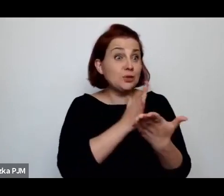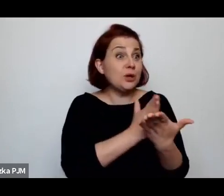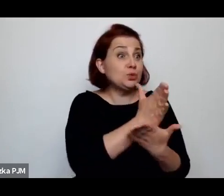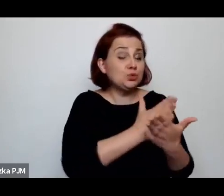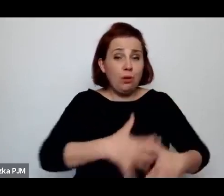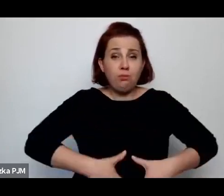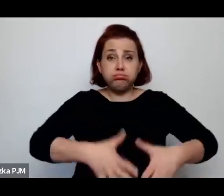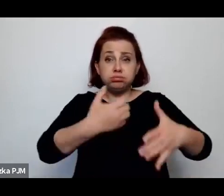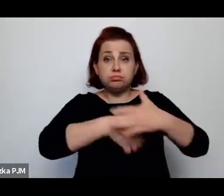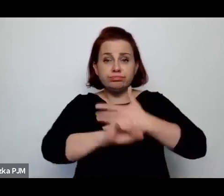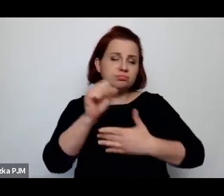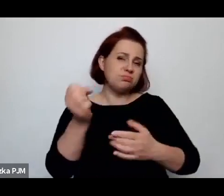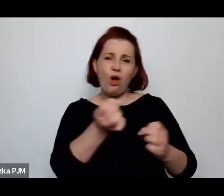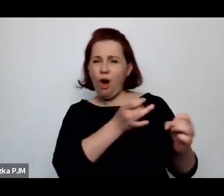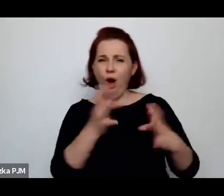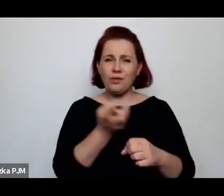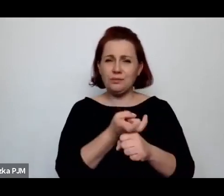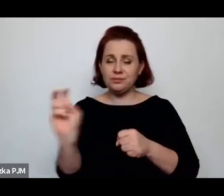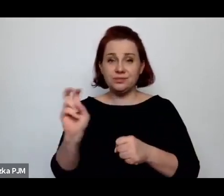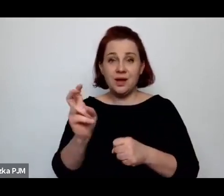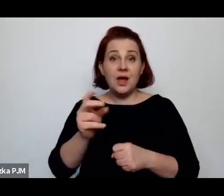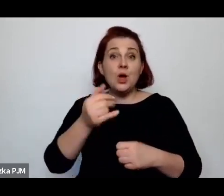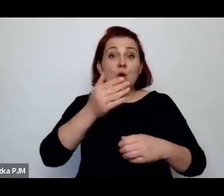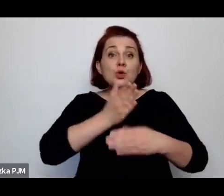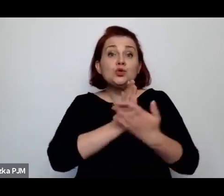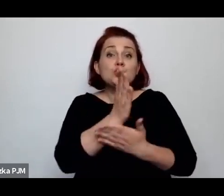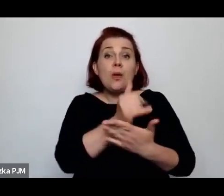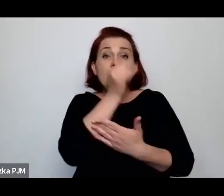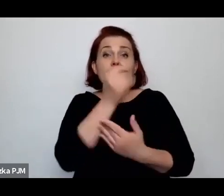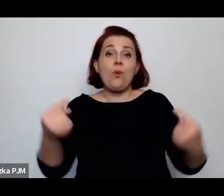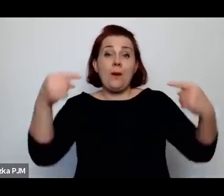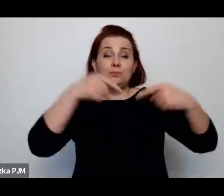Tak, z pracy no tak, oczywiście, służąca nie mogła przyjść z dzieckiem, bo to wiadomo, czym się kończyło